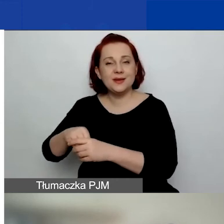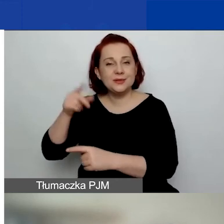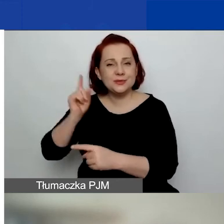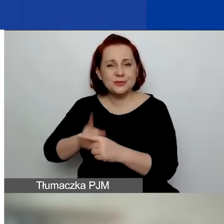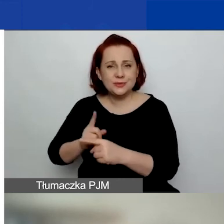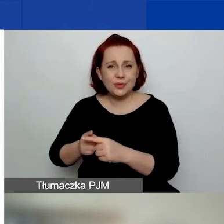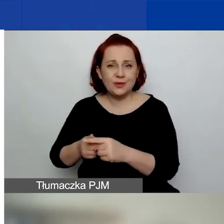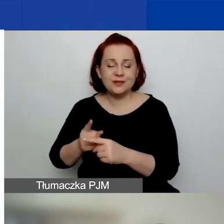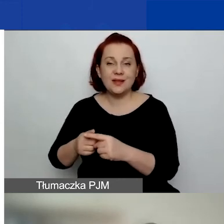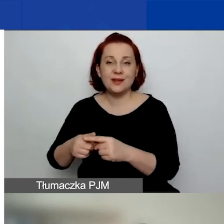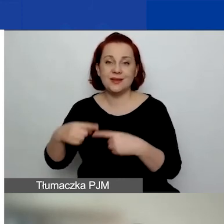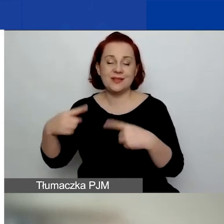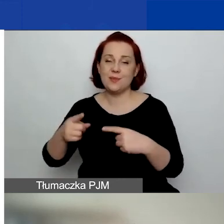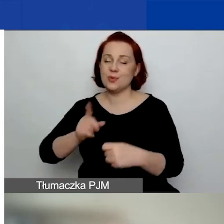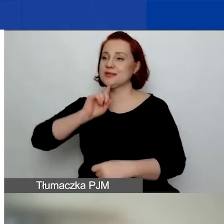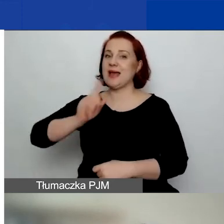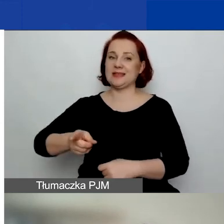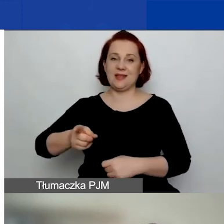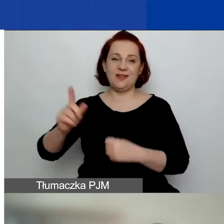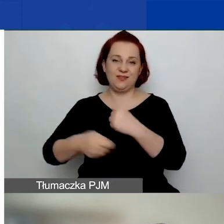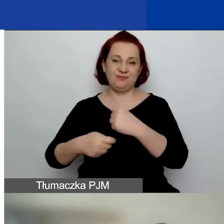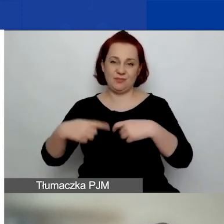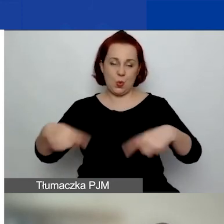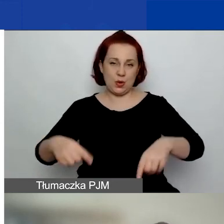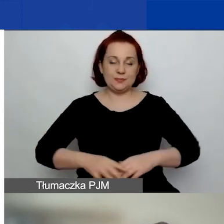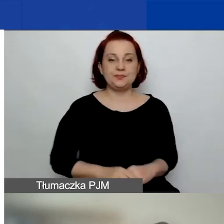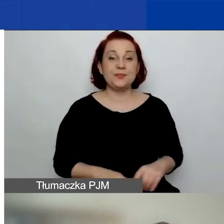nie został skazany. Bardzo zachęcam do tego,